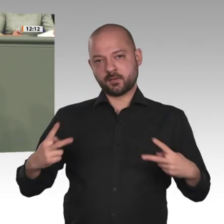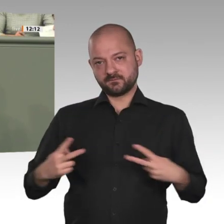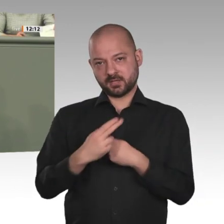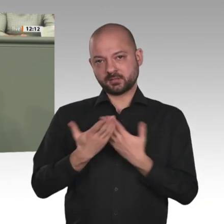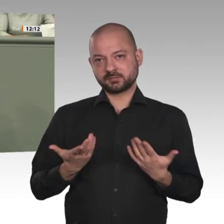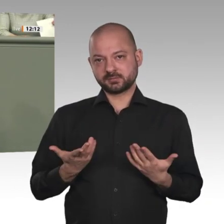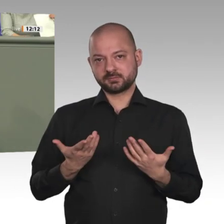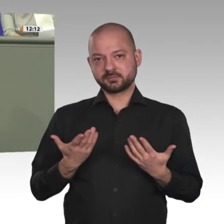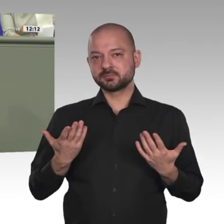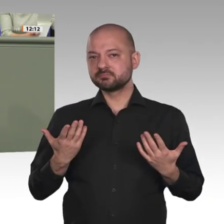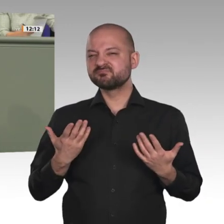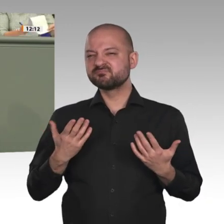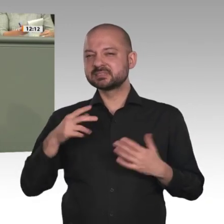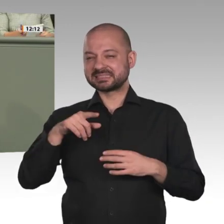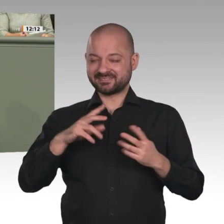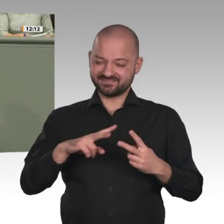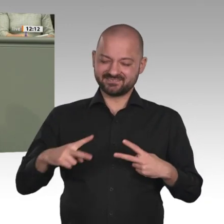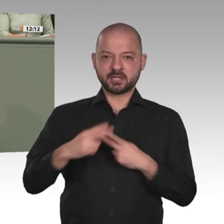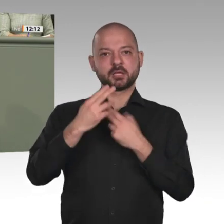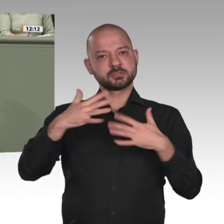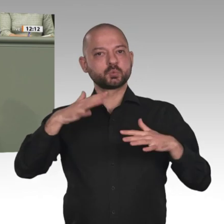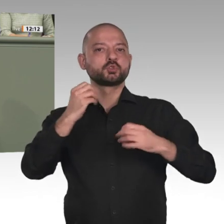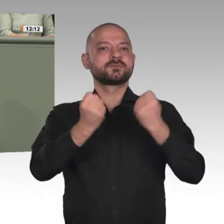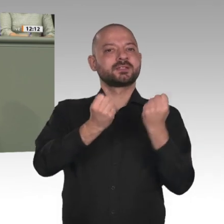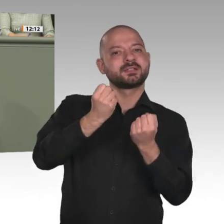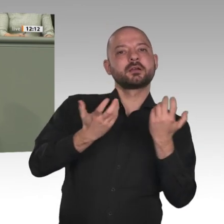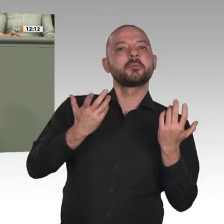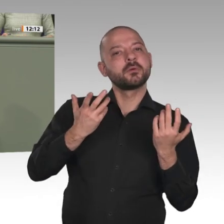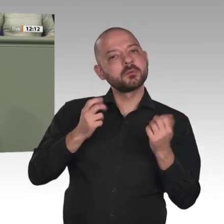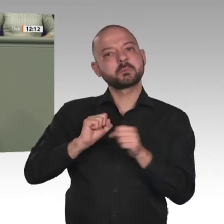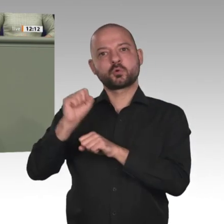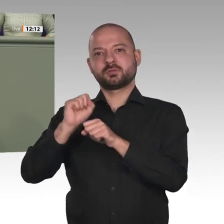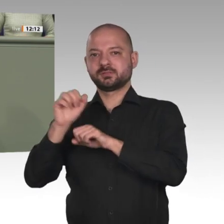das Engagement der Zivilgesellschaft haben erreicht, dass der langjährige